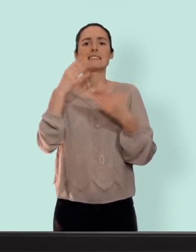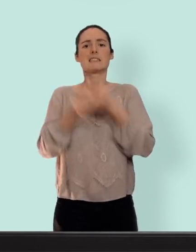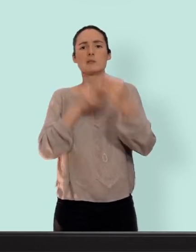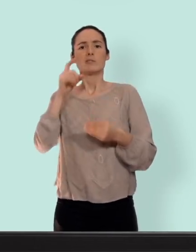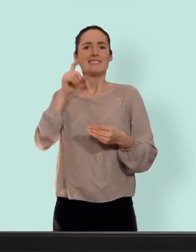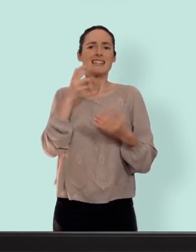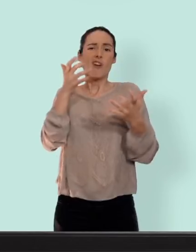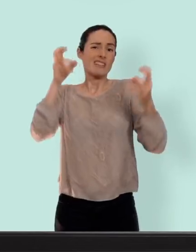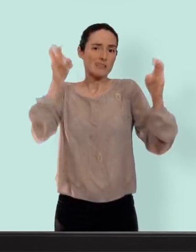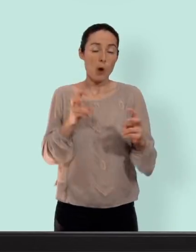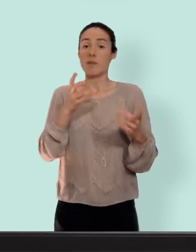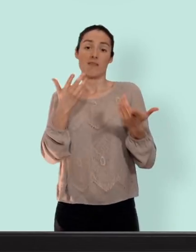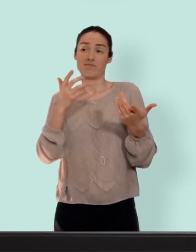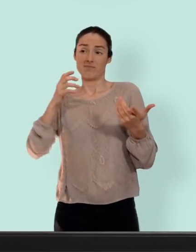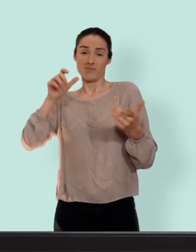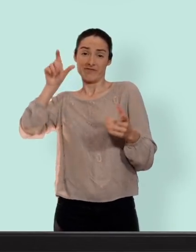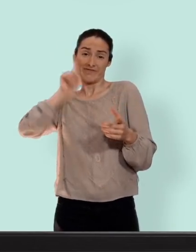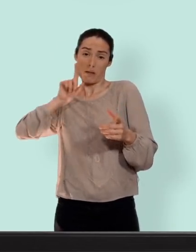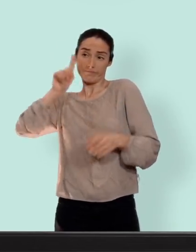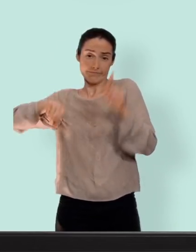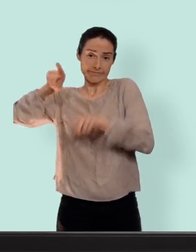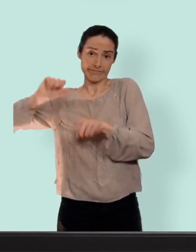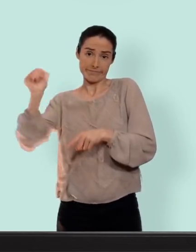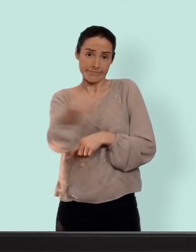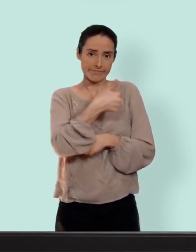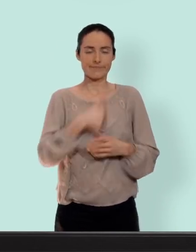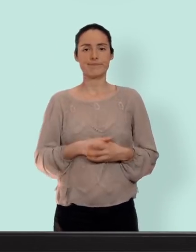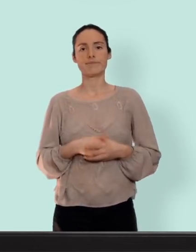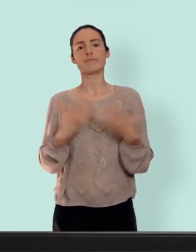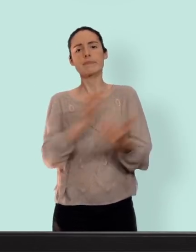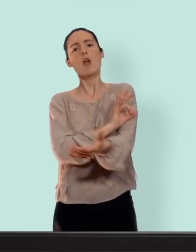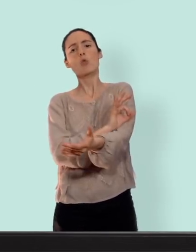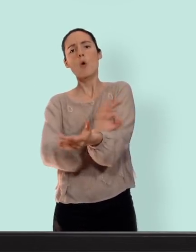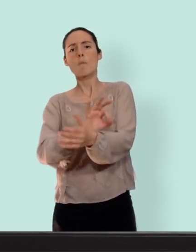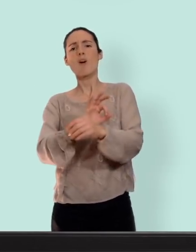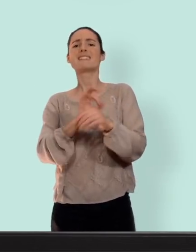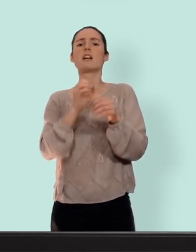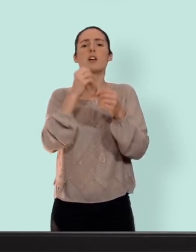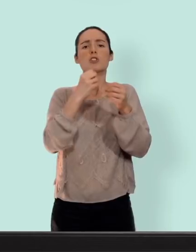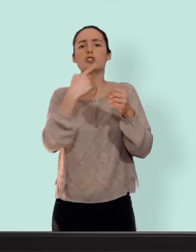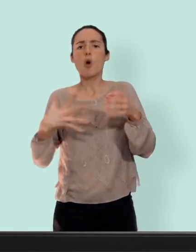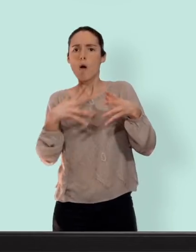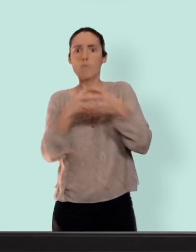chacune... concernant le risque de thrombose c'est à dire un petit caillot de sang qui peut se former et boucher les veines... c'est un risque est augmenté